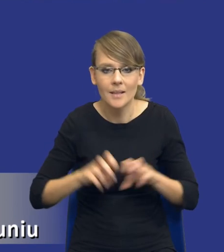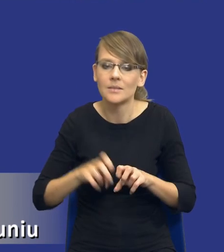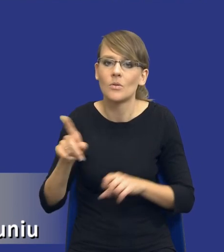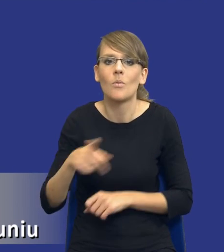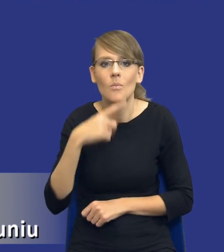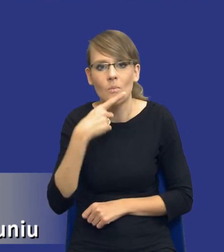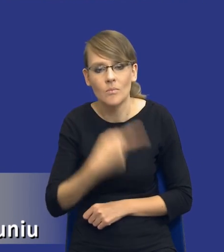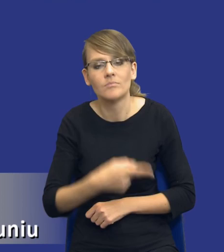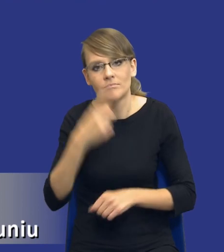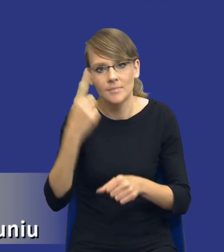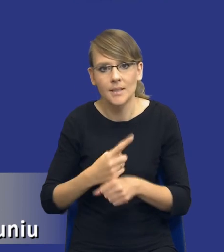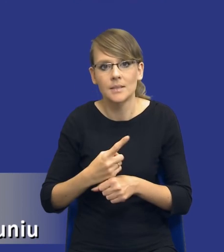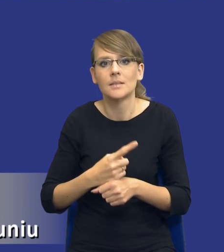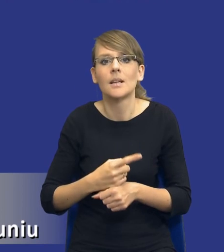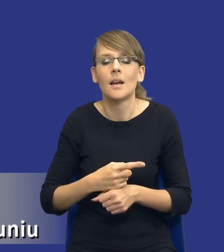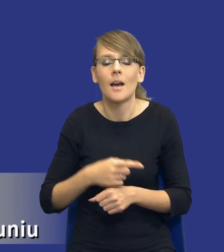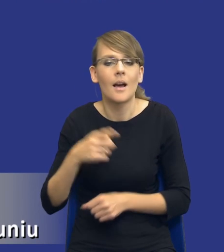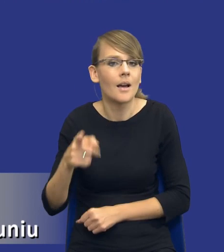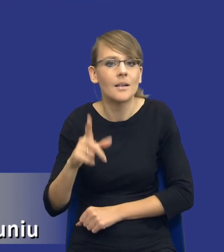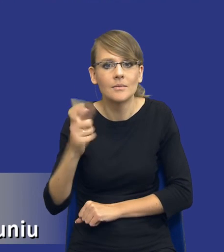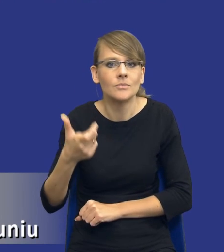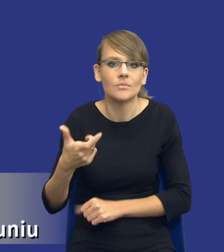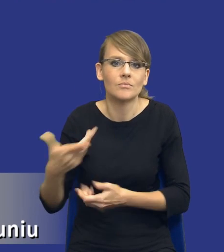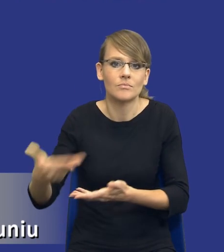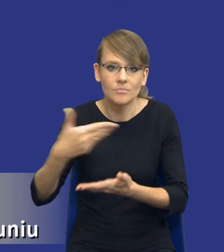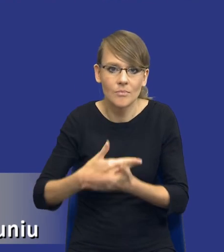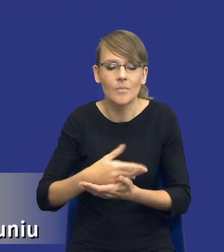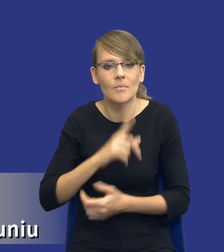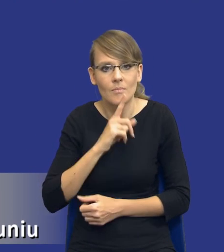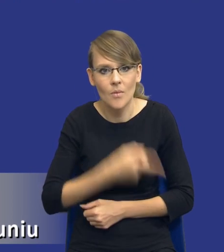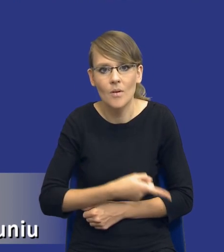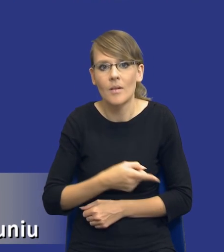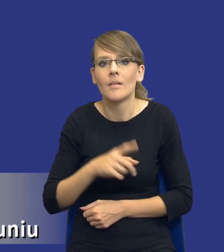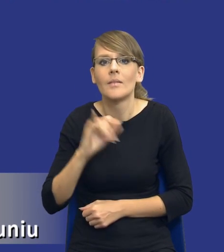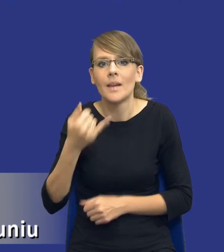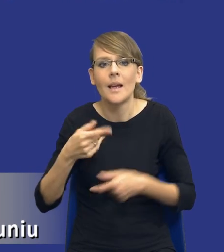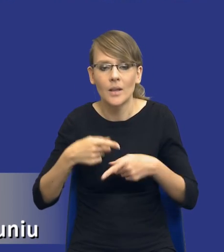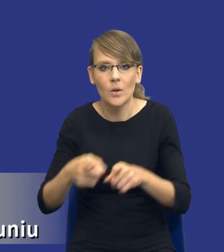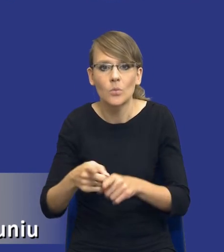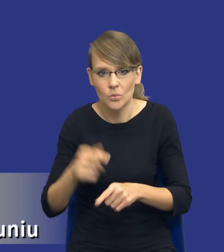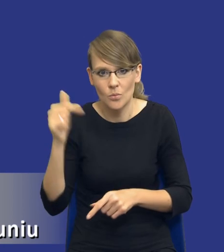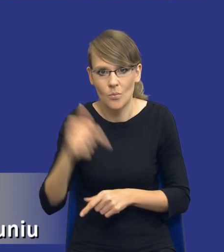zadecydował czy podsunął nam jakieś rekomendacje co do tego, w jakim kierunku powinniśmy tutaj pójść. Ale znowu to nie jest,